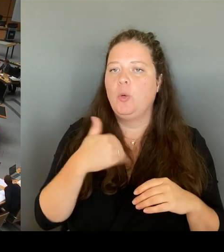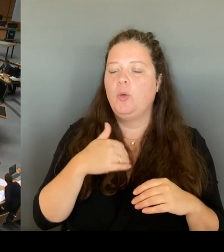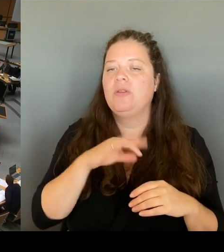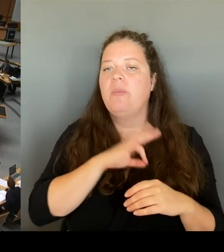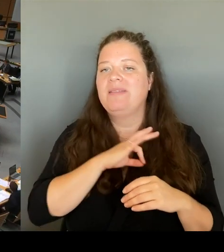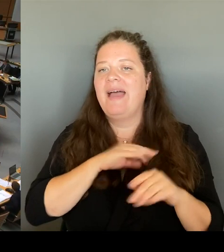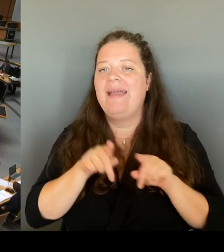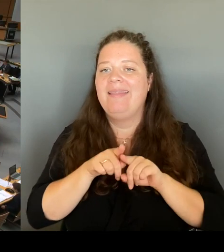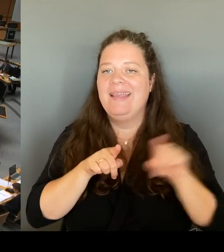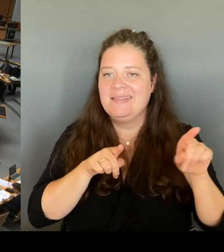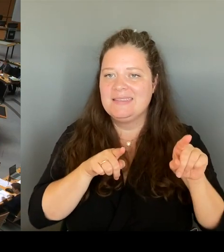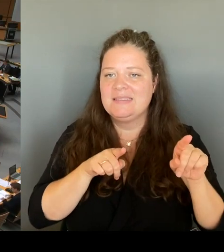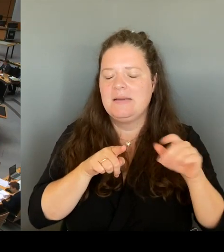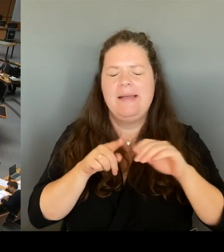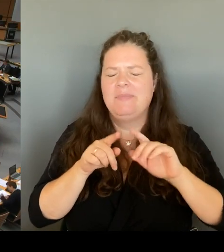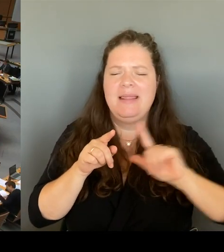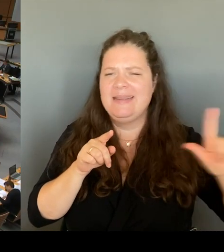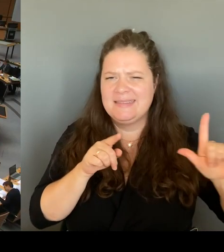(Rednerwechsel) Frau Senatorin Spranger, bitte schön.